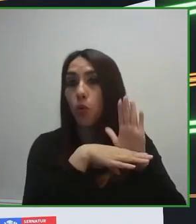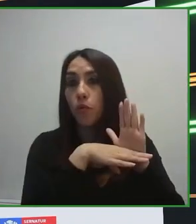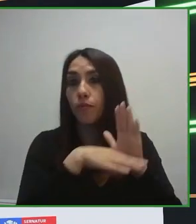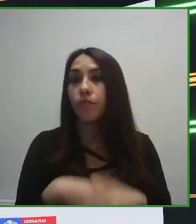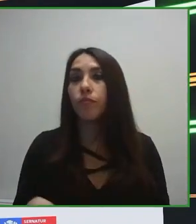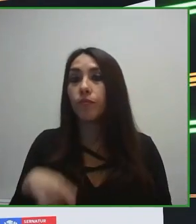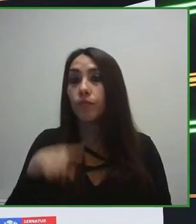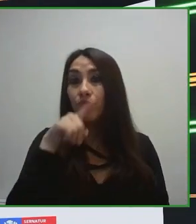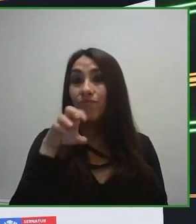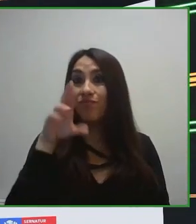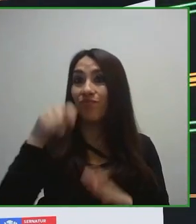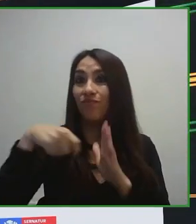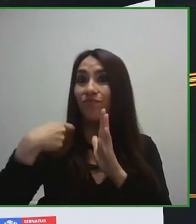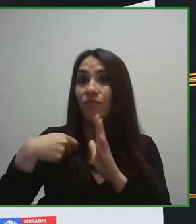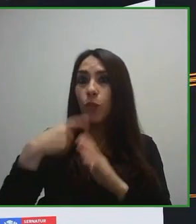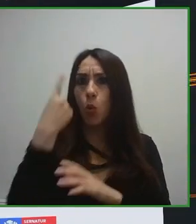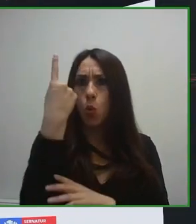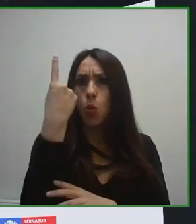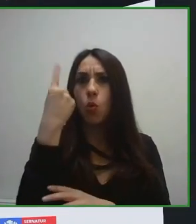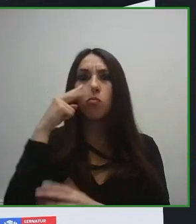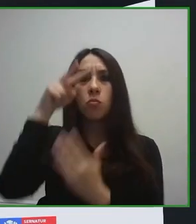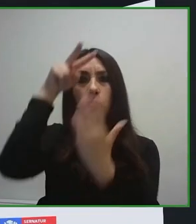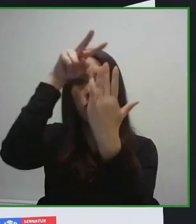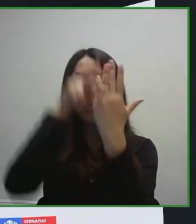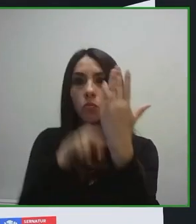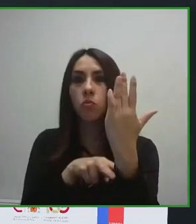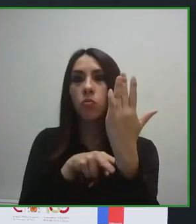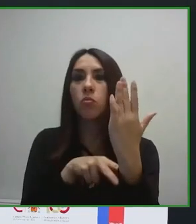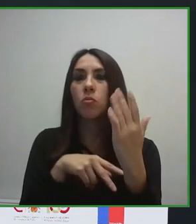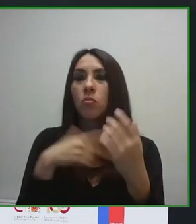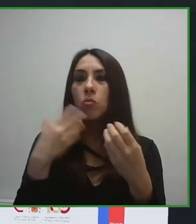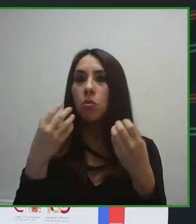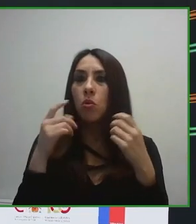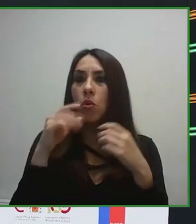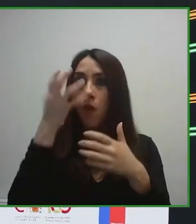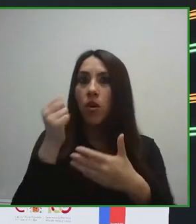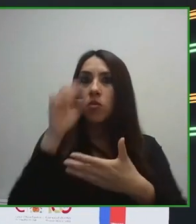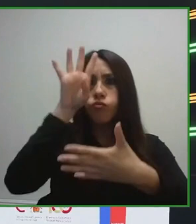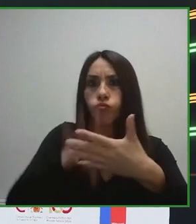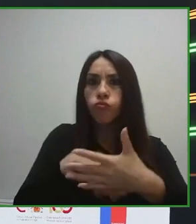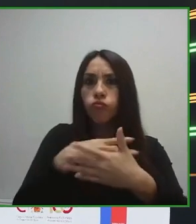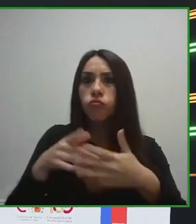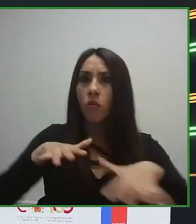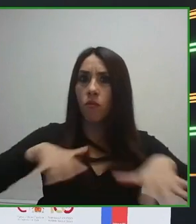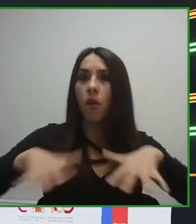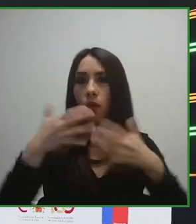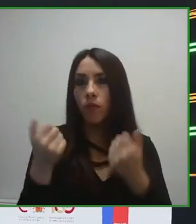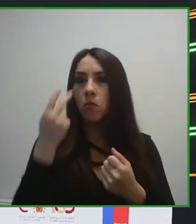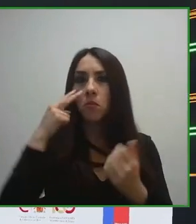en su momento era que trabajáramos pensando en países con alto nivel de desarrollo en